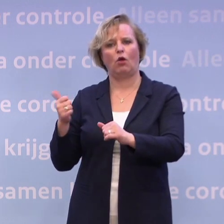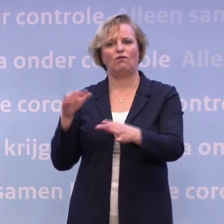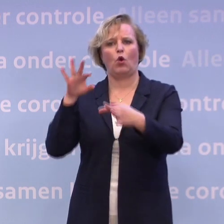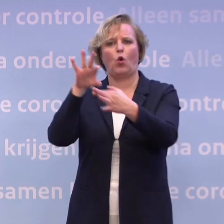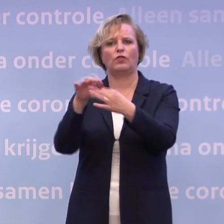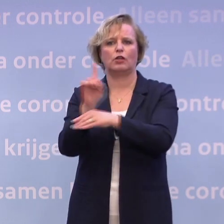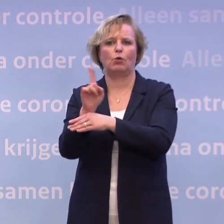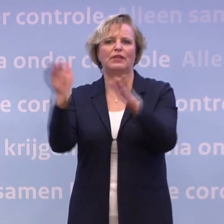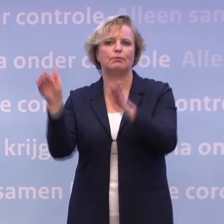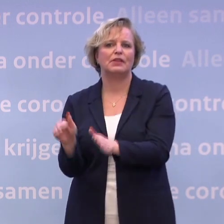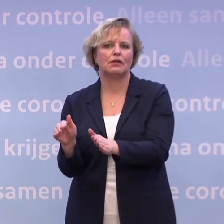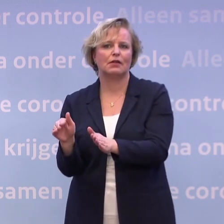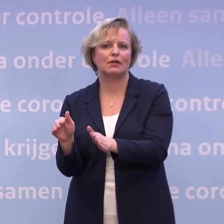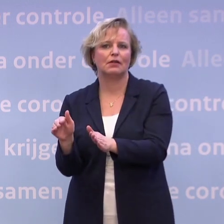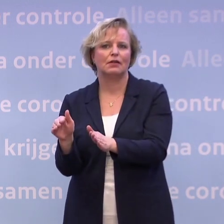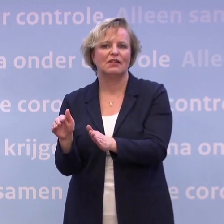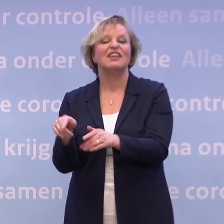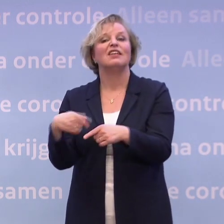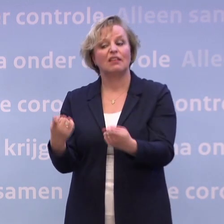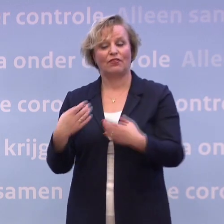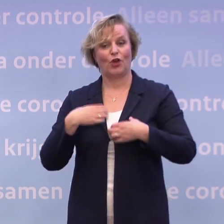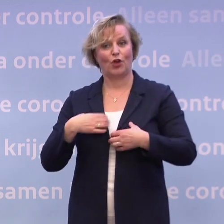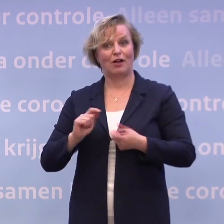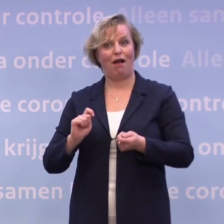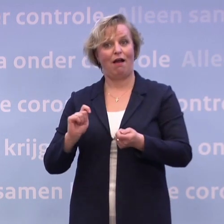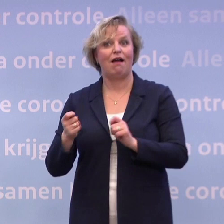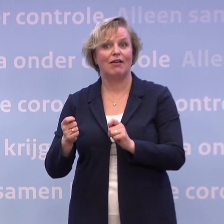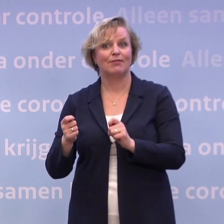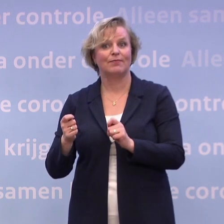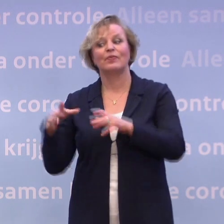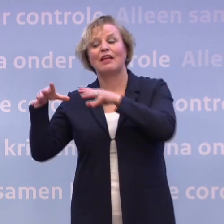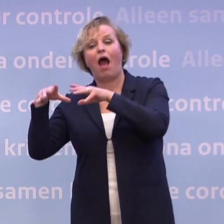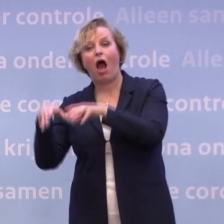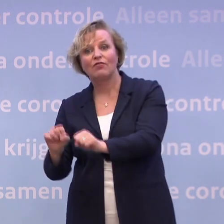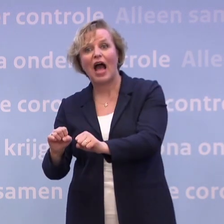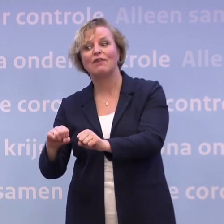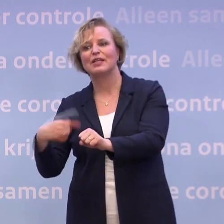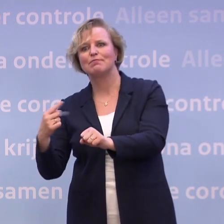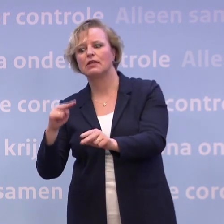...en vervolgens daarmee gedrag te sturen. En door middel van handhaving dat ook verder, ja, als het nodig is...